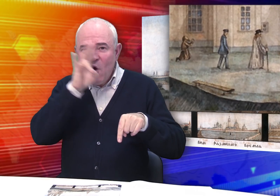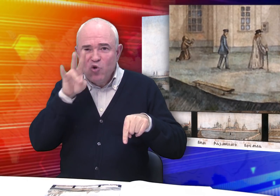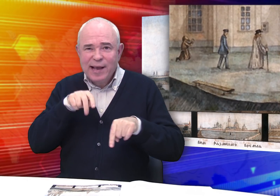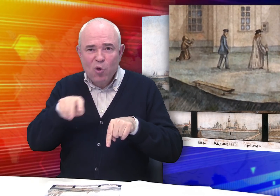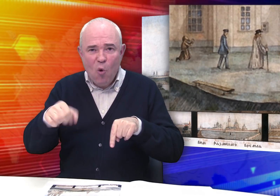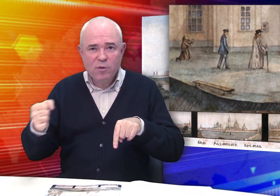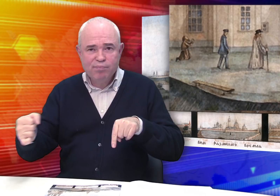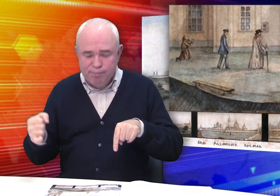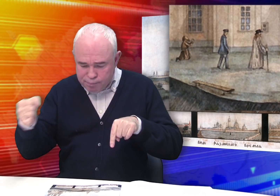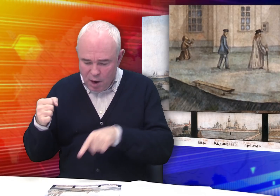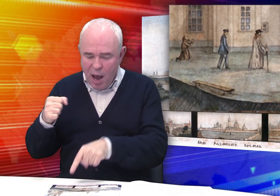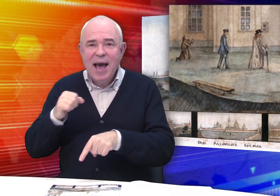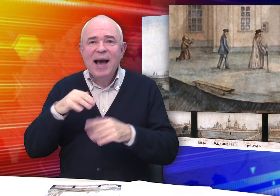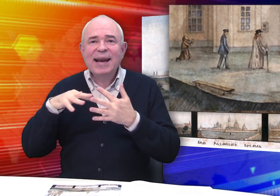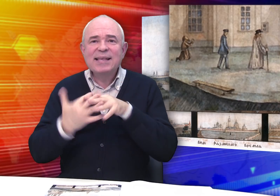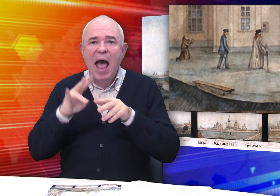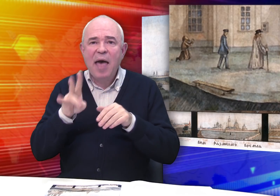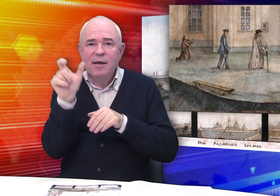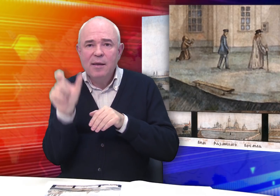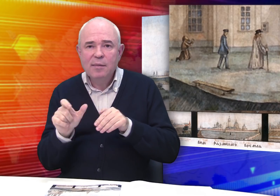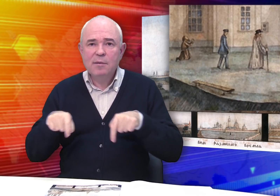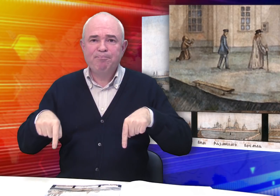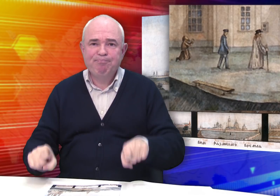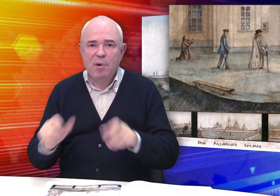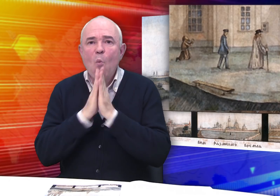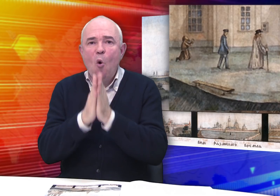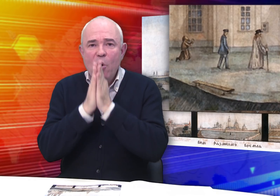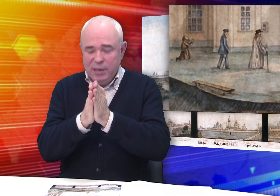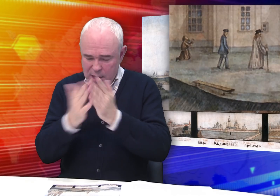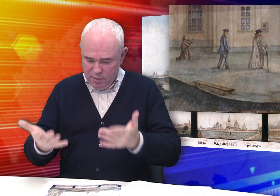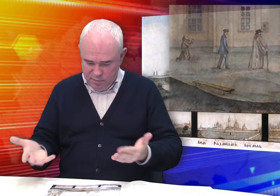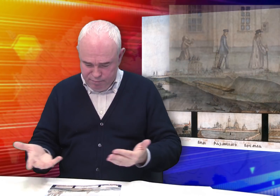вот идет священник, крестьянина пал на колени и молится.